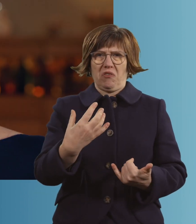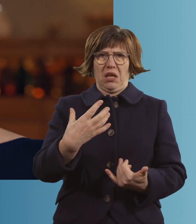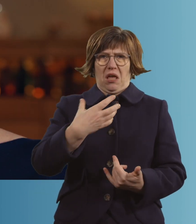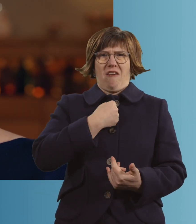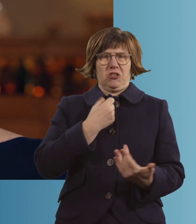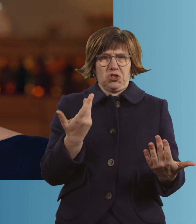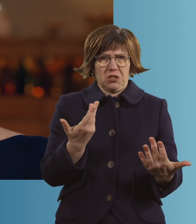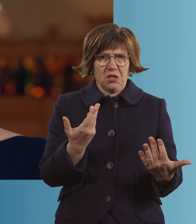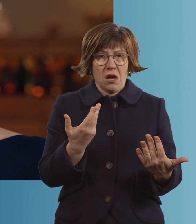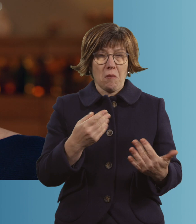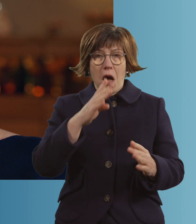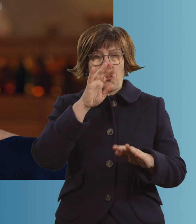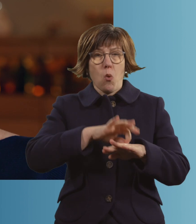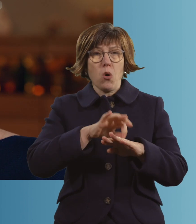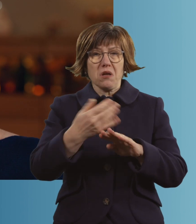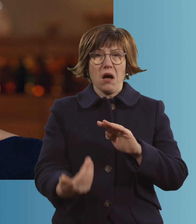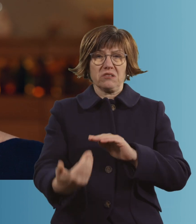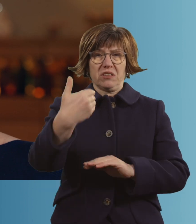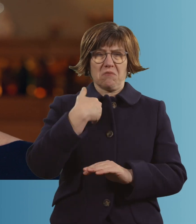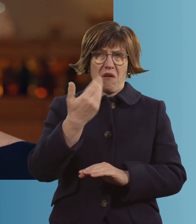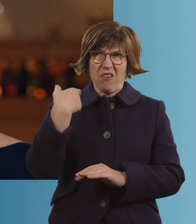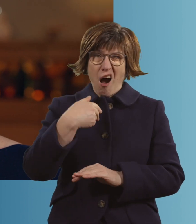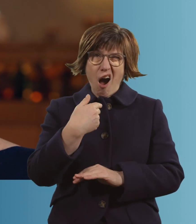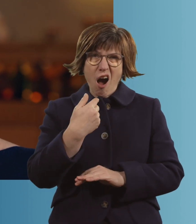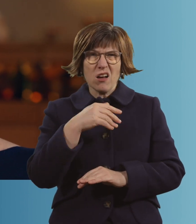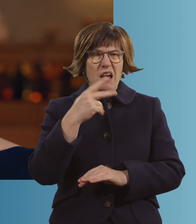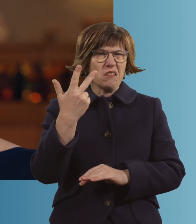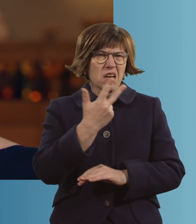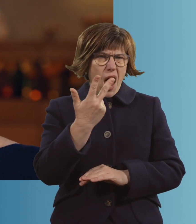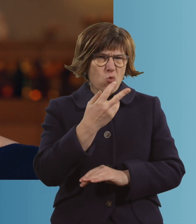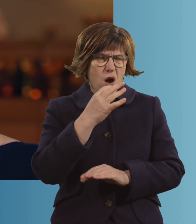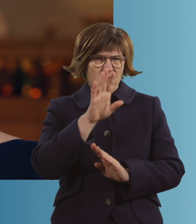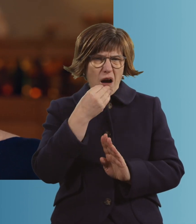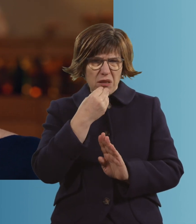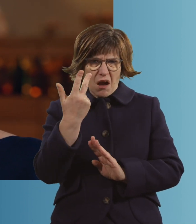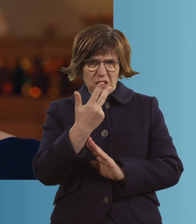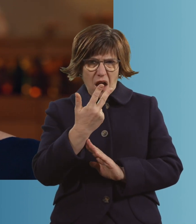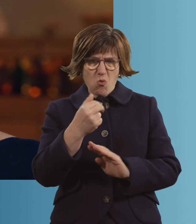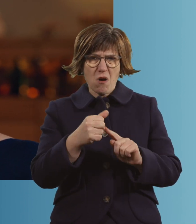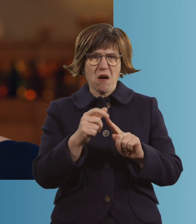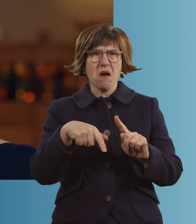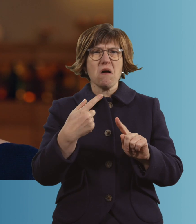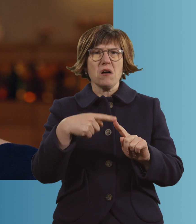Der Notarzt war da, so circa 15 Uhr Nachmittag. Und, ja.